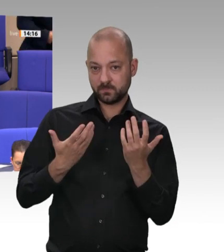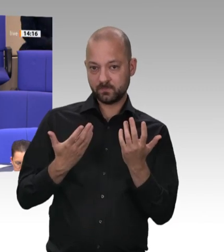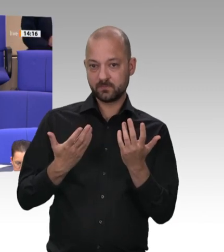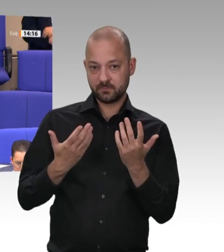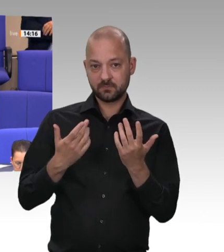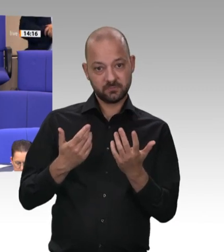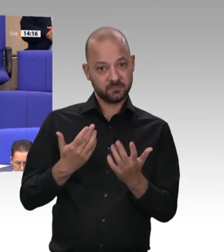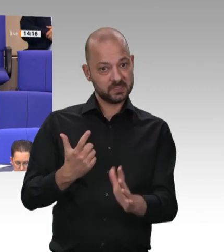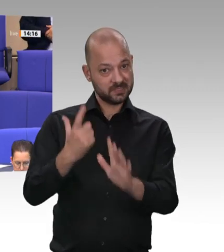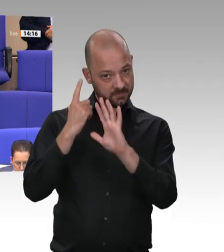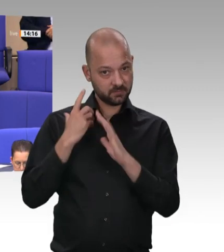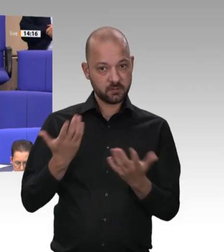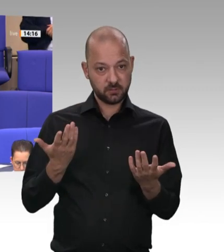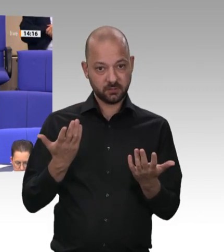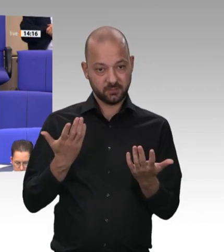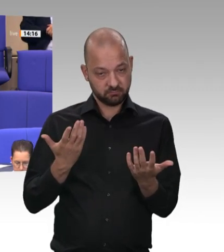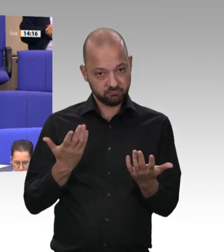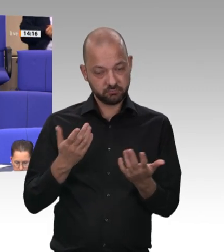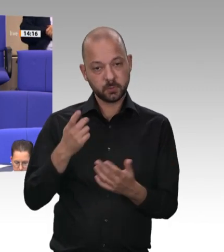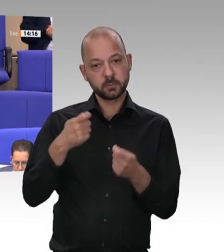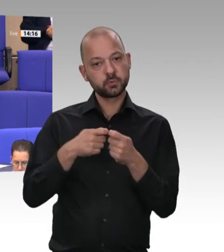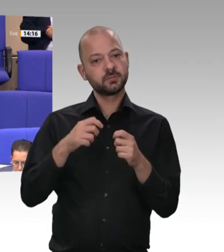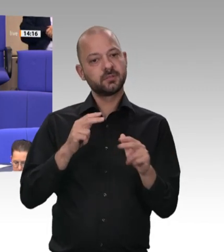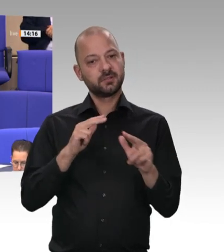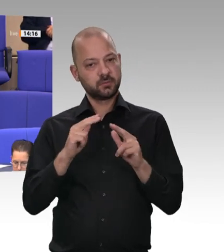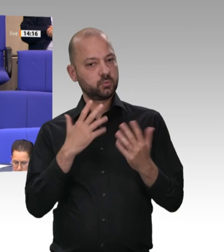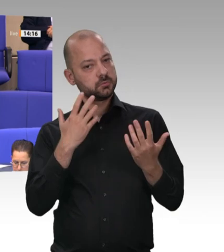eigene Arbeitnehmer ausführen lassen oder Dritte im Rahmen